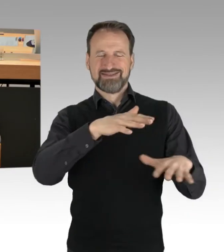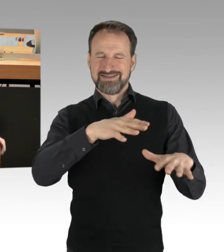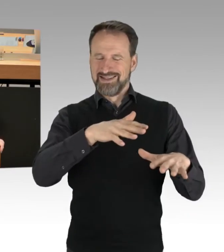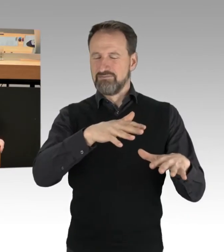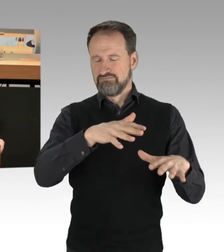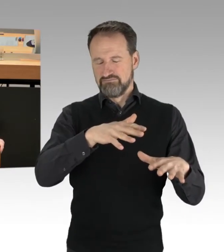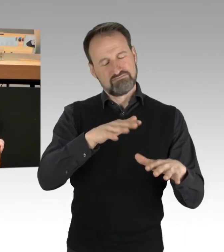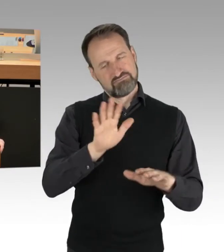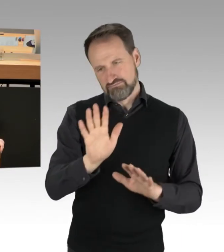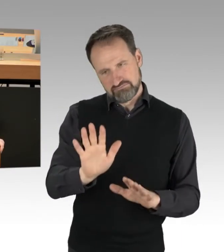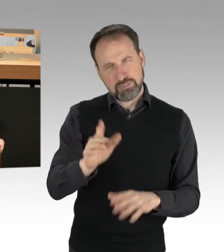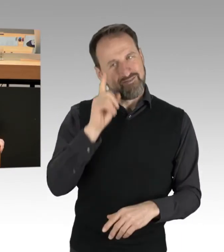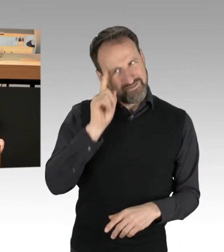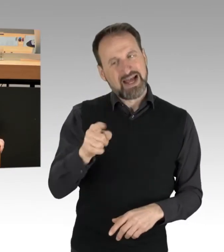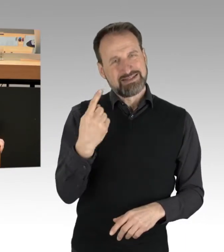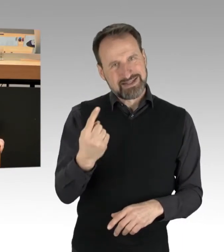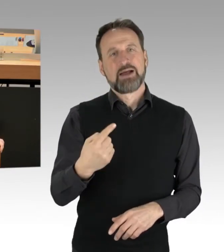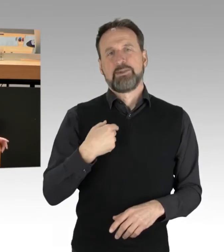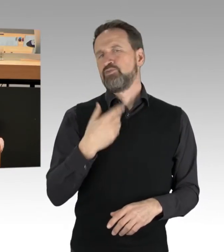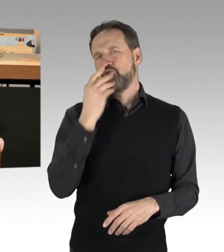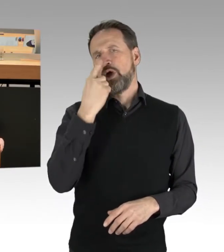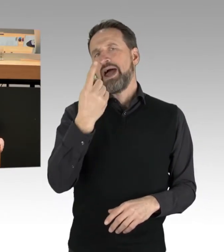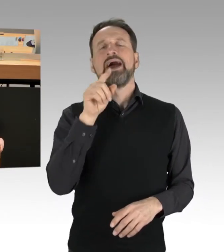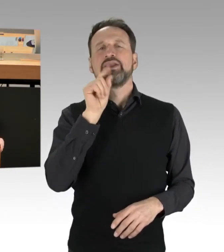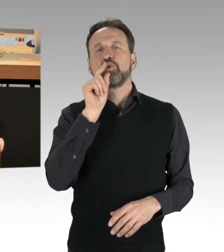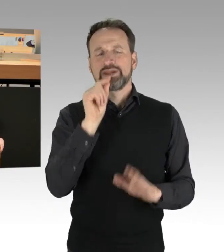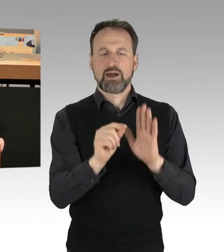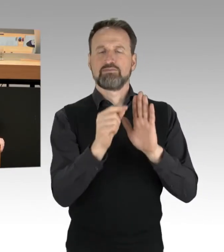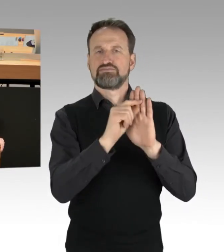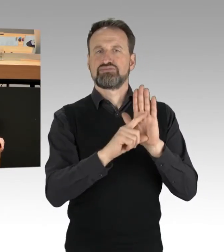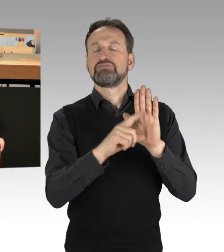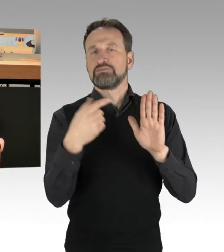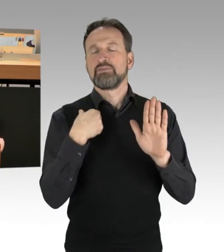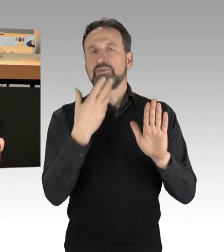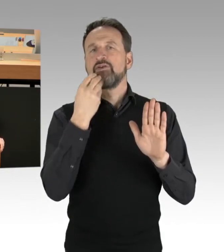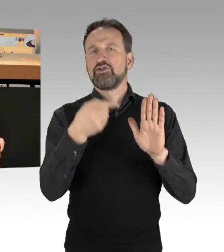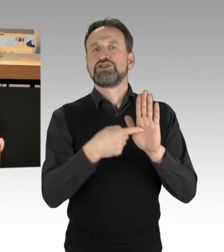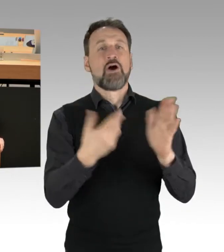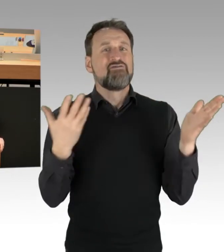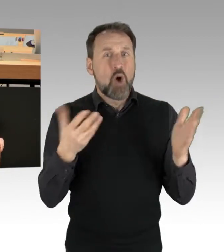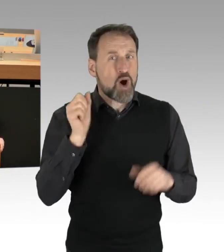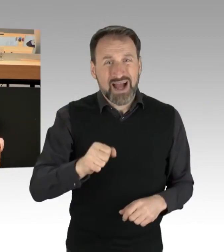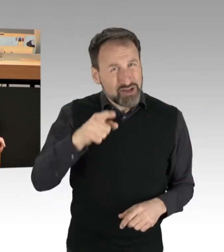ich will nur einen Tweet mal zitieren: "Wo kann man in Deutschland die große größtmögliche Störung hervorrufen,